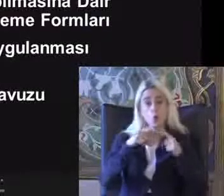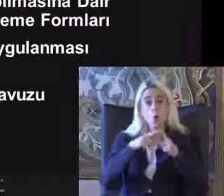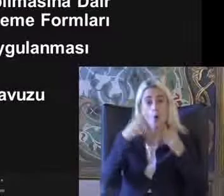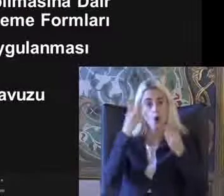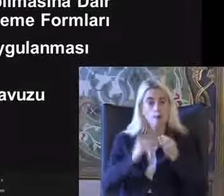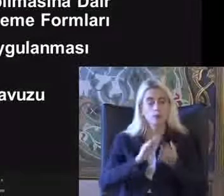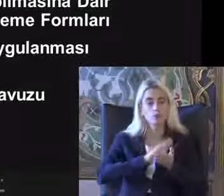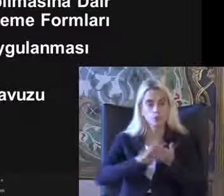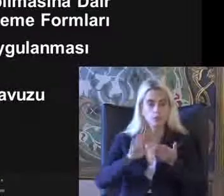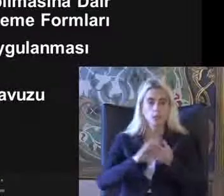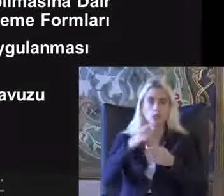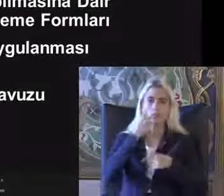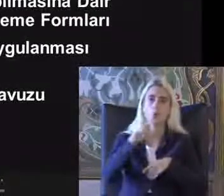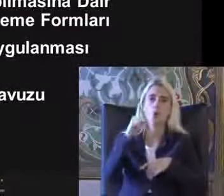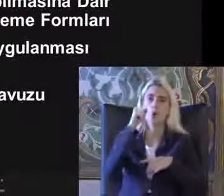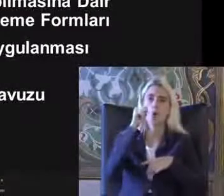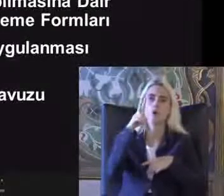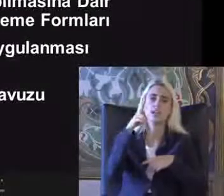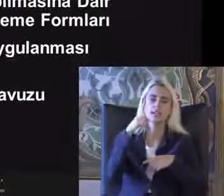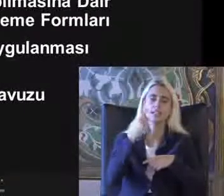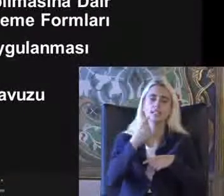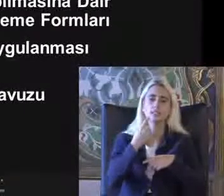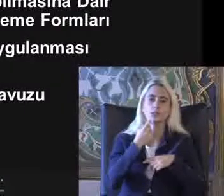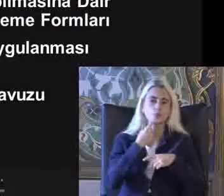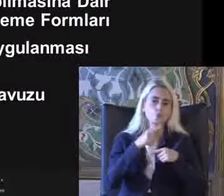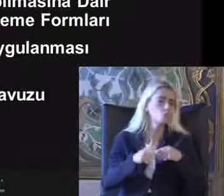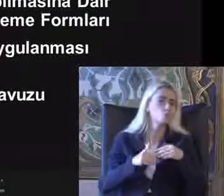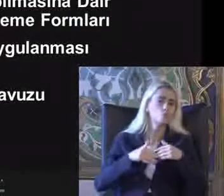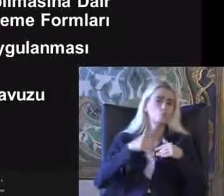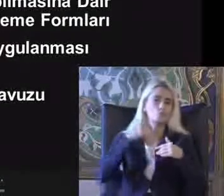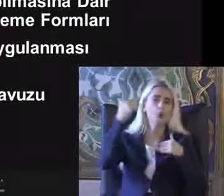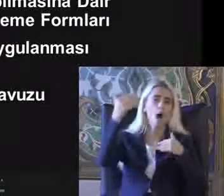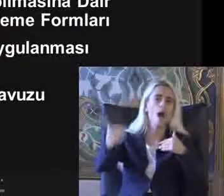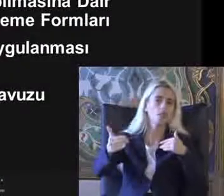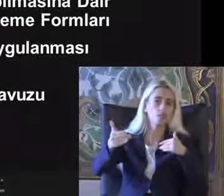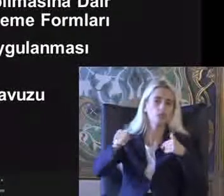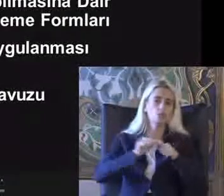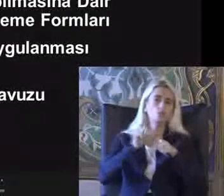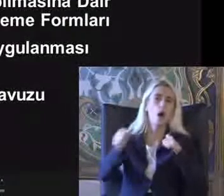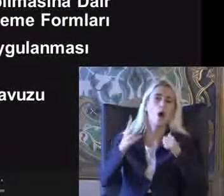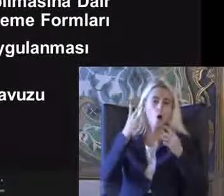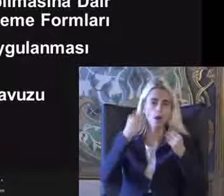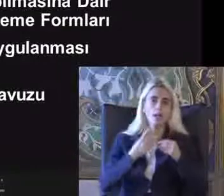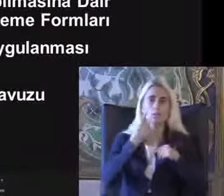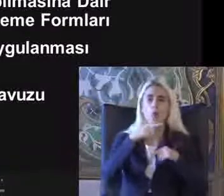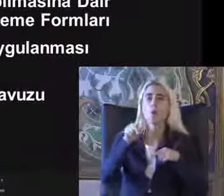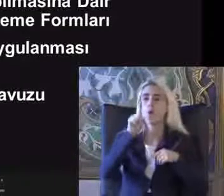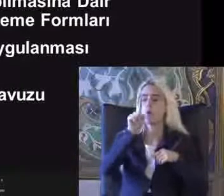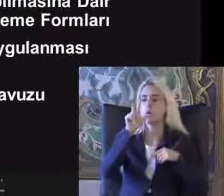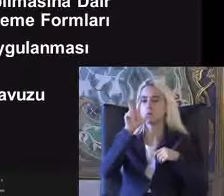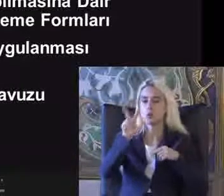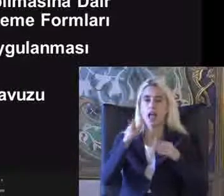2012'de Bu süre uzatıldı Daha sonra 2010/3 Erişilebilirlik